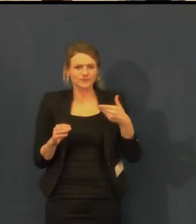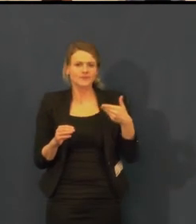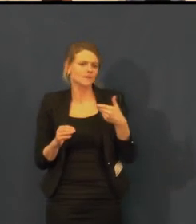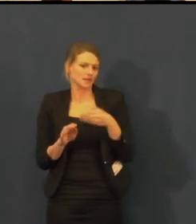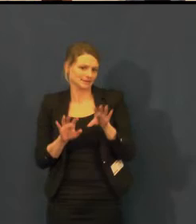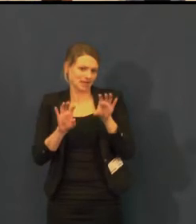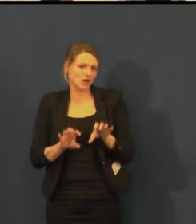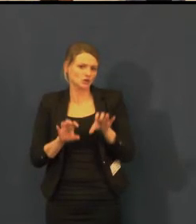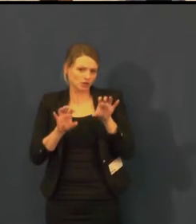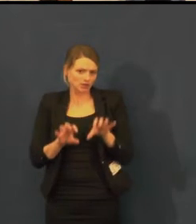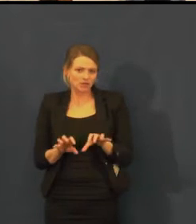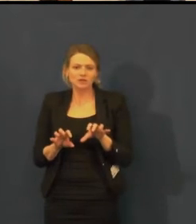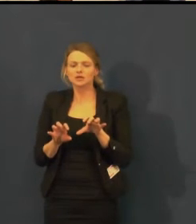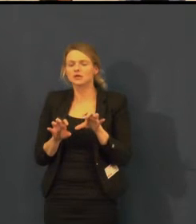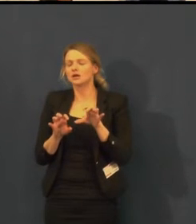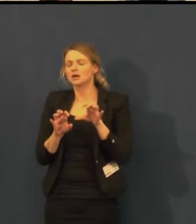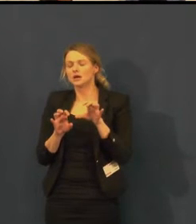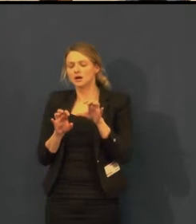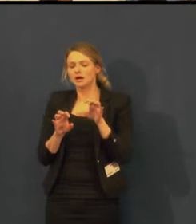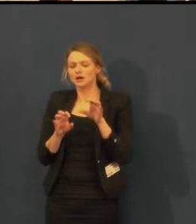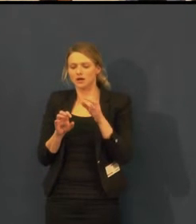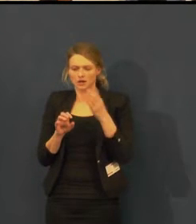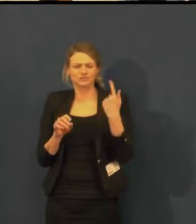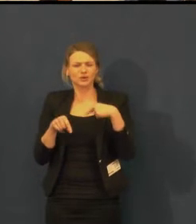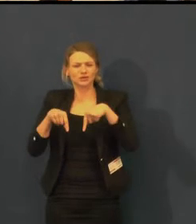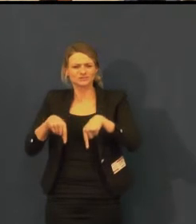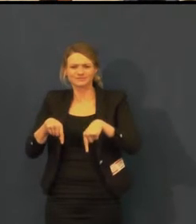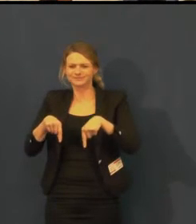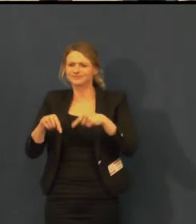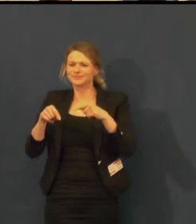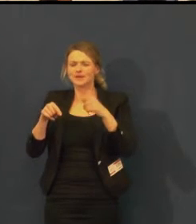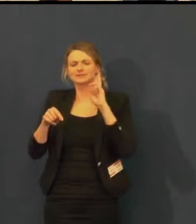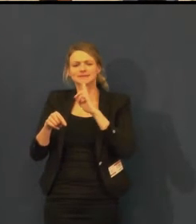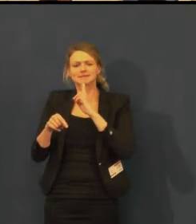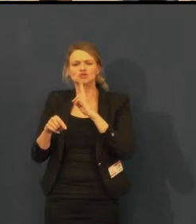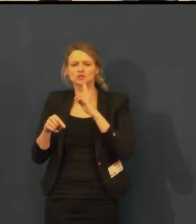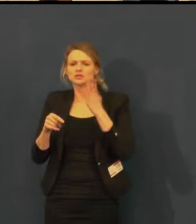na Ovocném trhu v rámci Týdne komunikace,